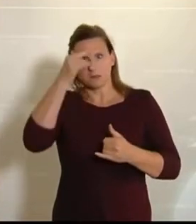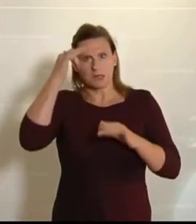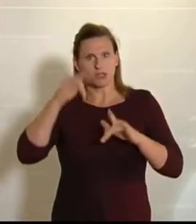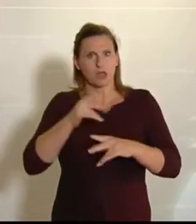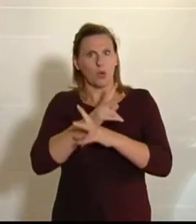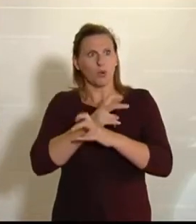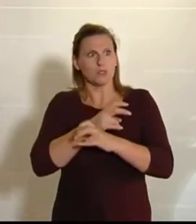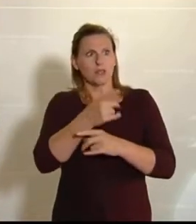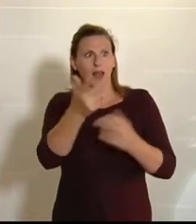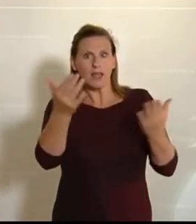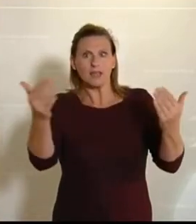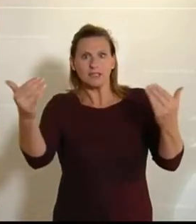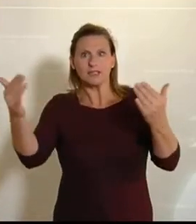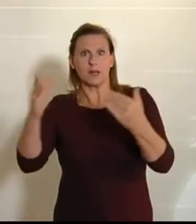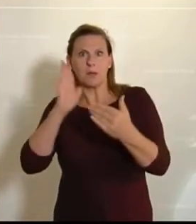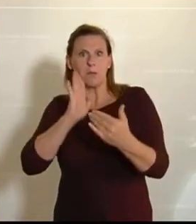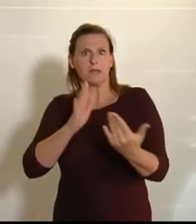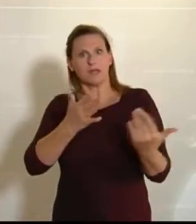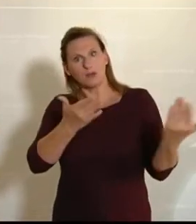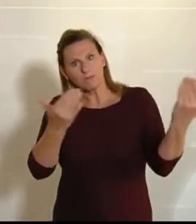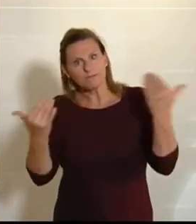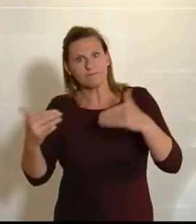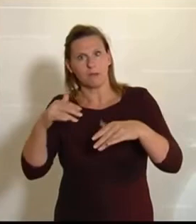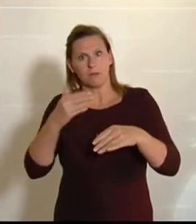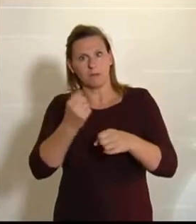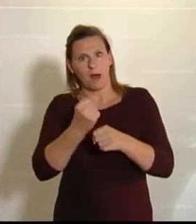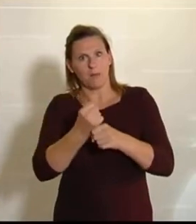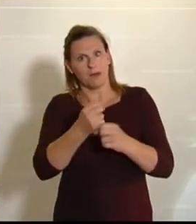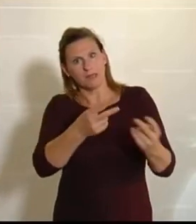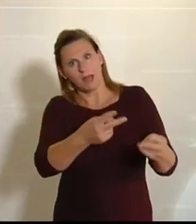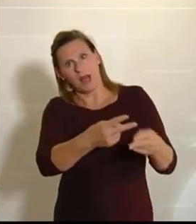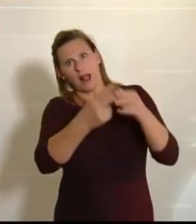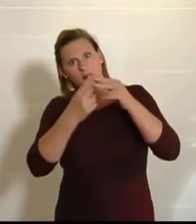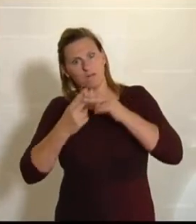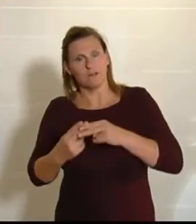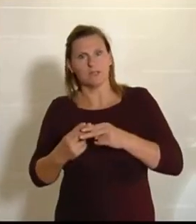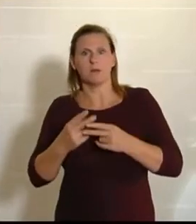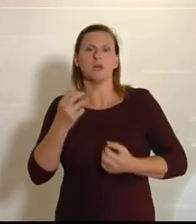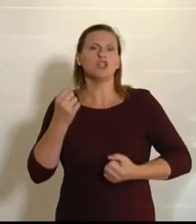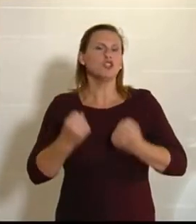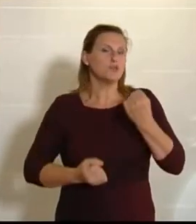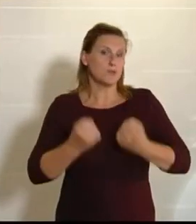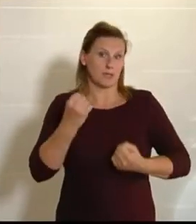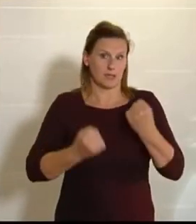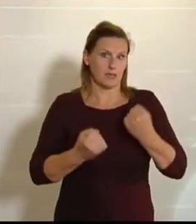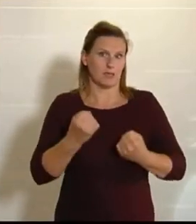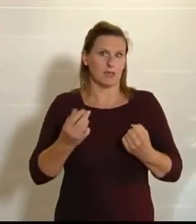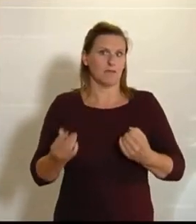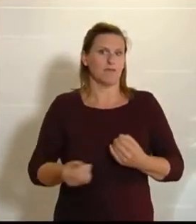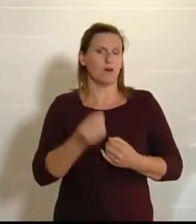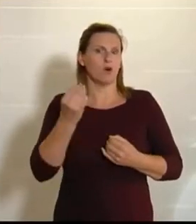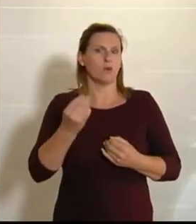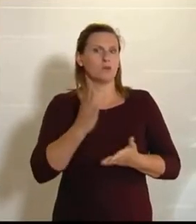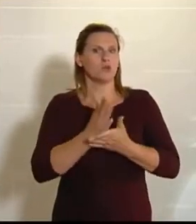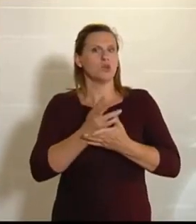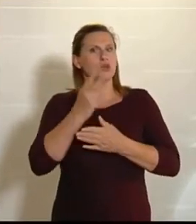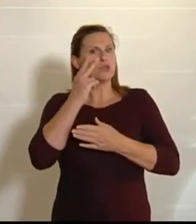auffordert, dass sie sich zur Verfügung stellen und diese Landwirte unterstützen, so schwierig ist das dann auch. Da erlebt man nämlich Folgendes – und der Bauer hat es ganz gut